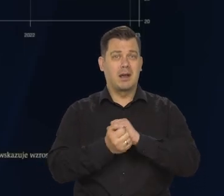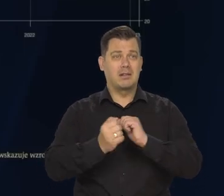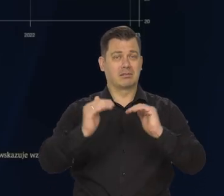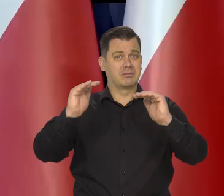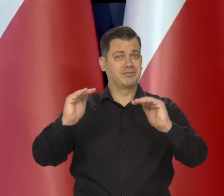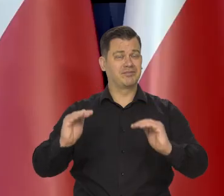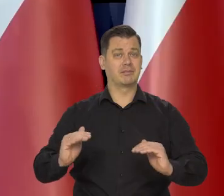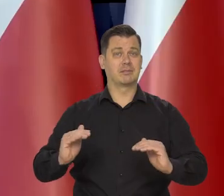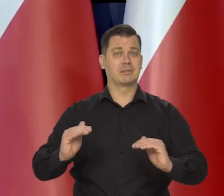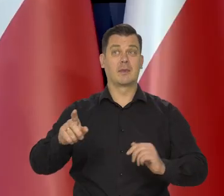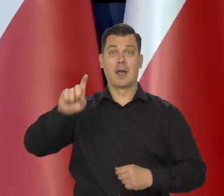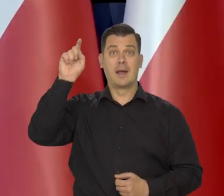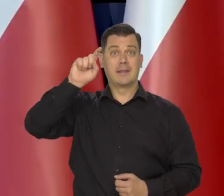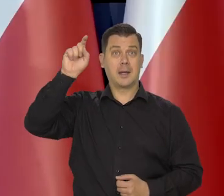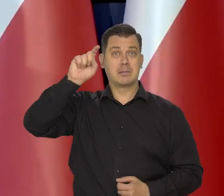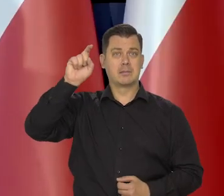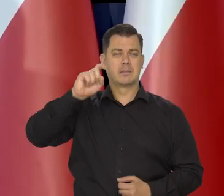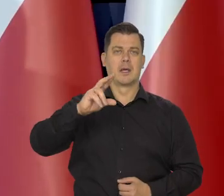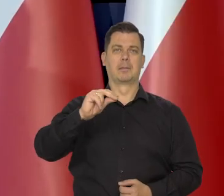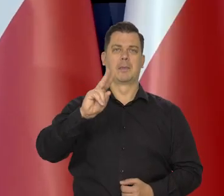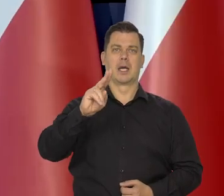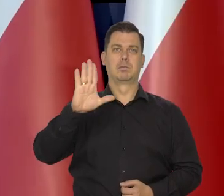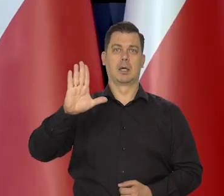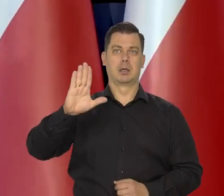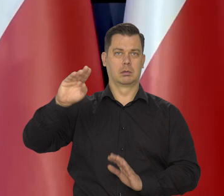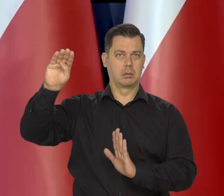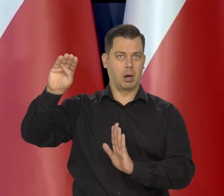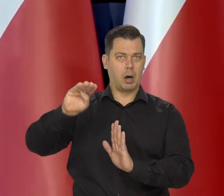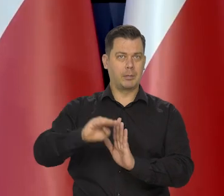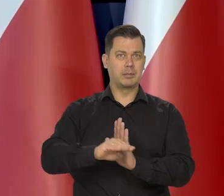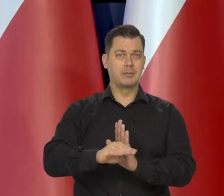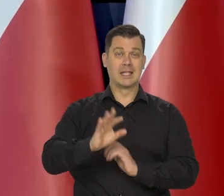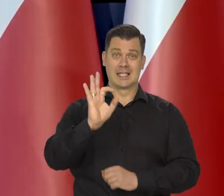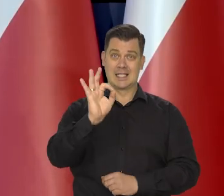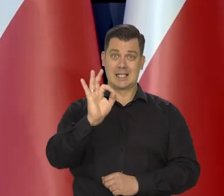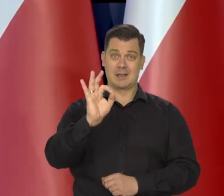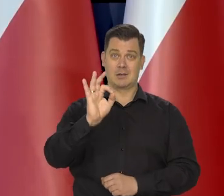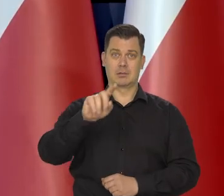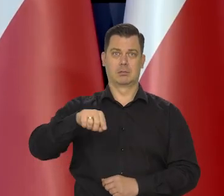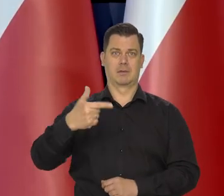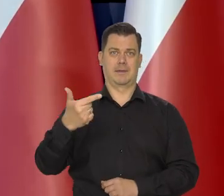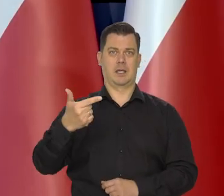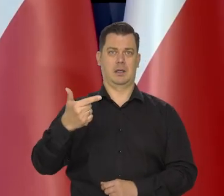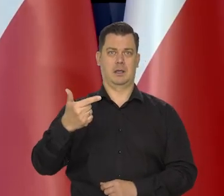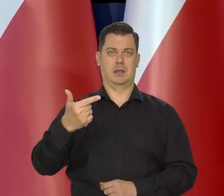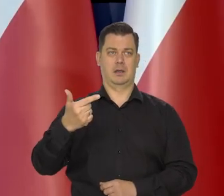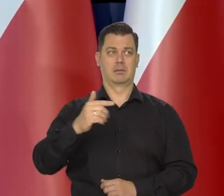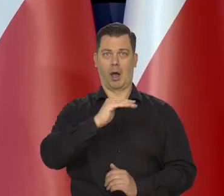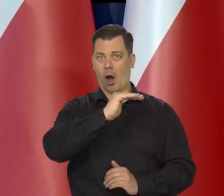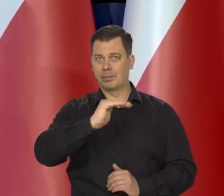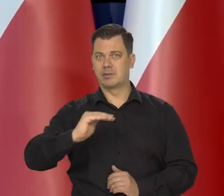W Niemczech poziom PKB spadł, zmniejszył się o 0,2 wobec poprzedniego kwartału.